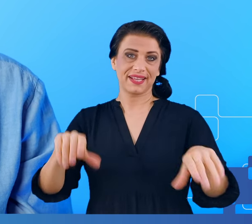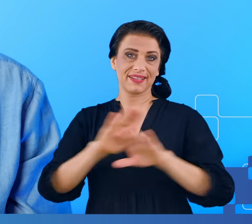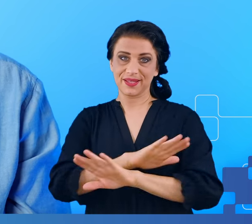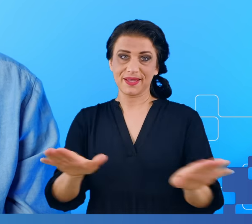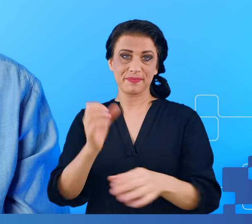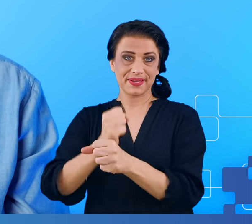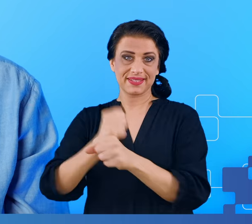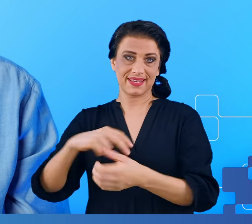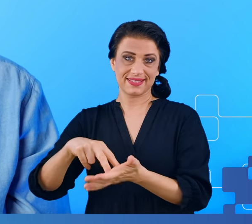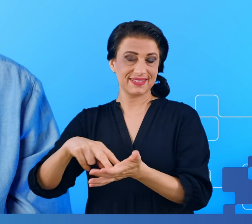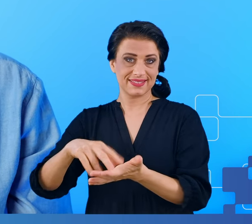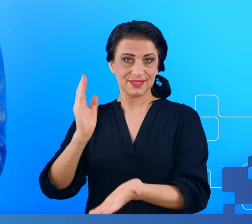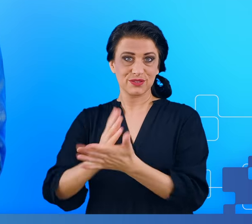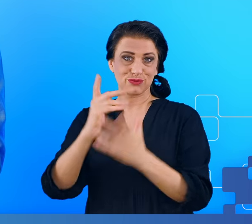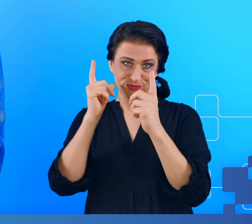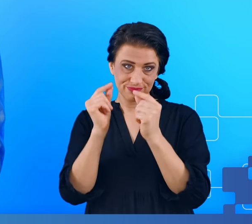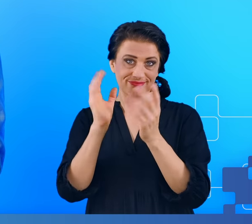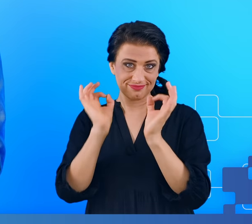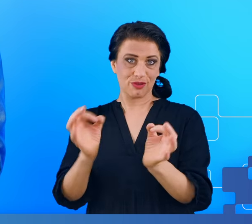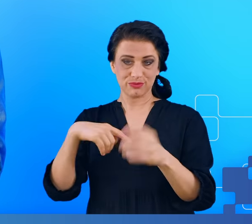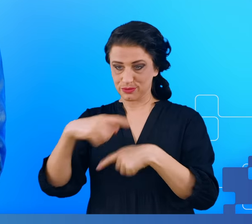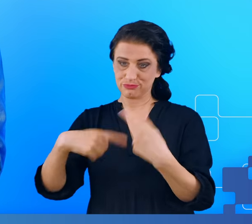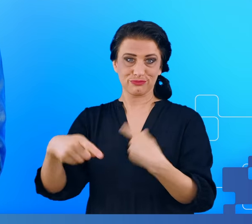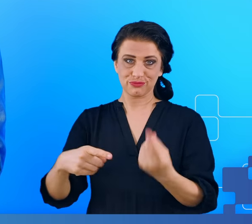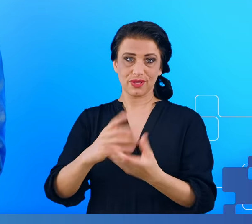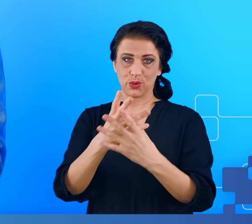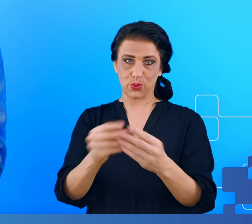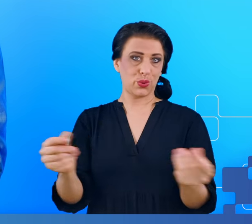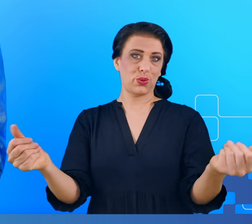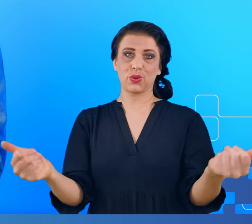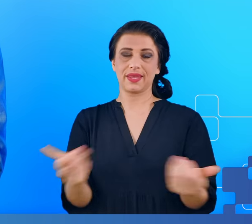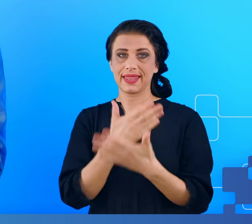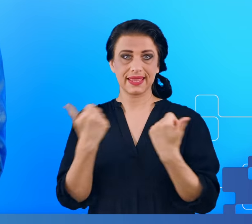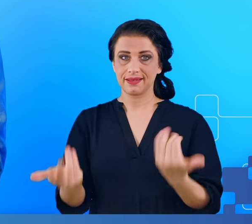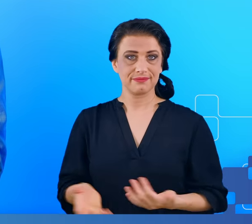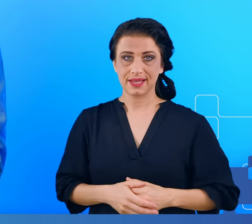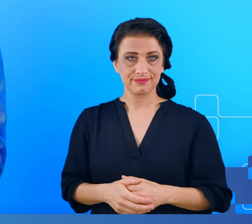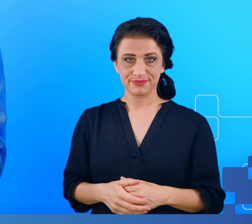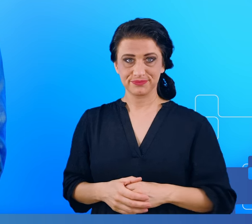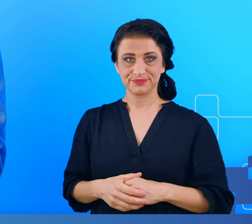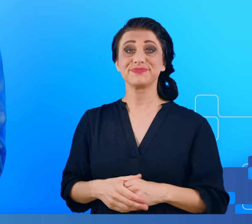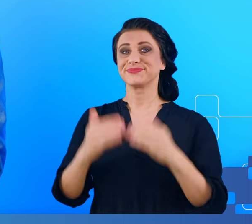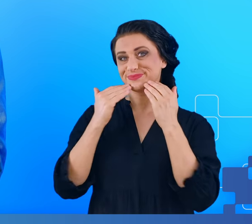Wtedy te objawy powinny ustąpić szybciej, ewentualnie być mniej doskwierające. Dziękuję za uwagę.